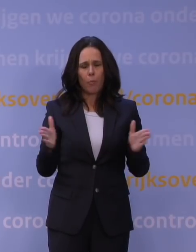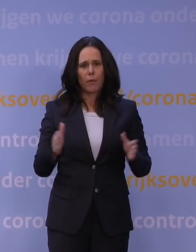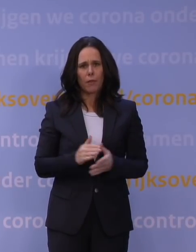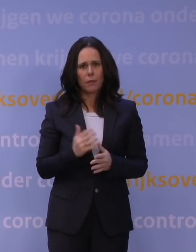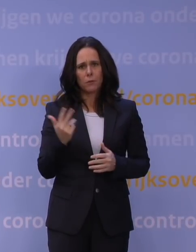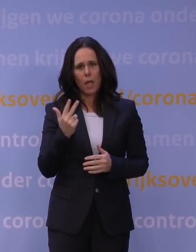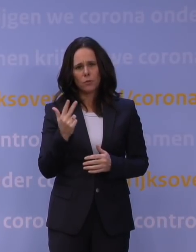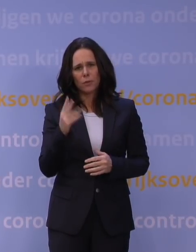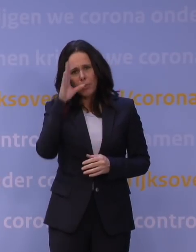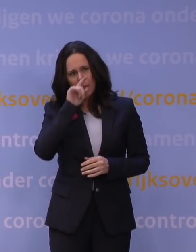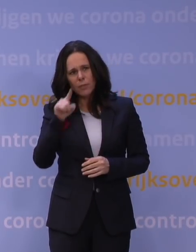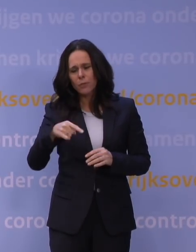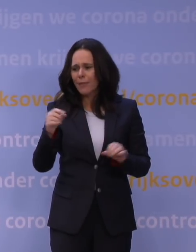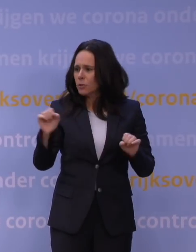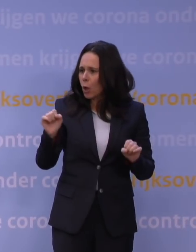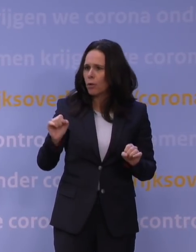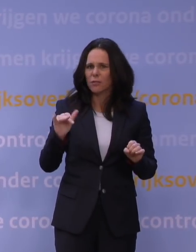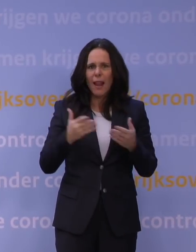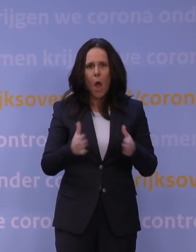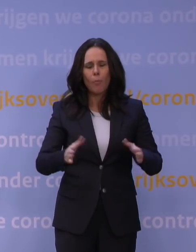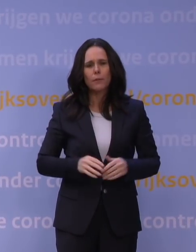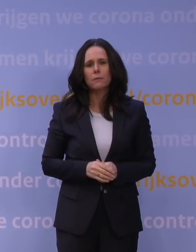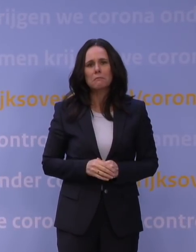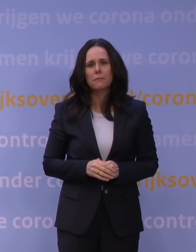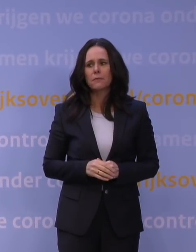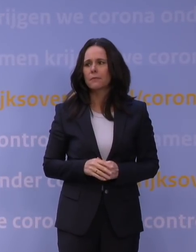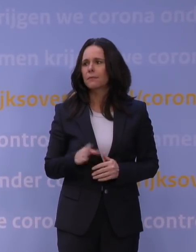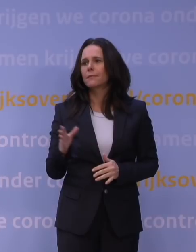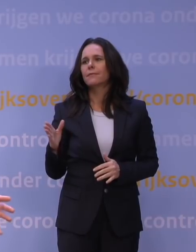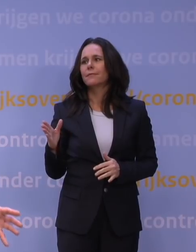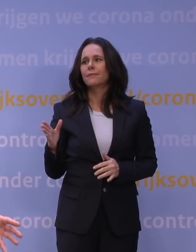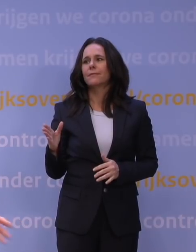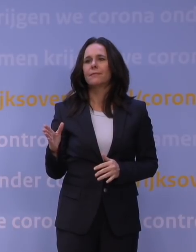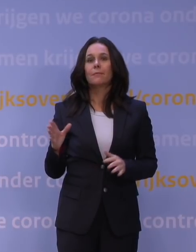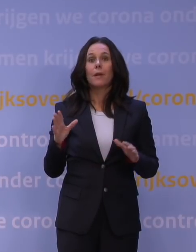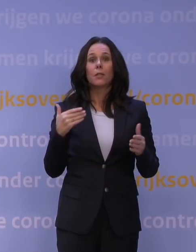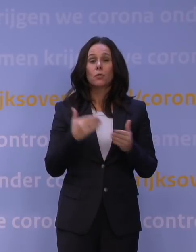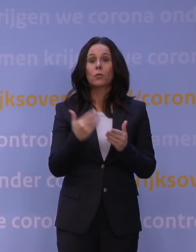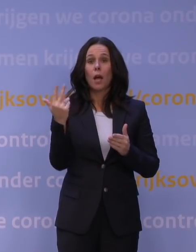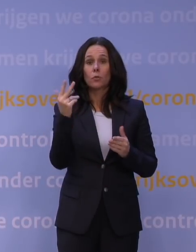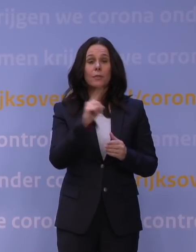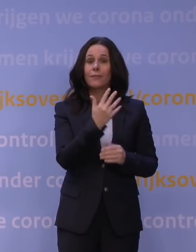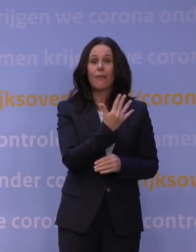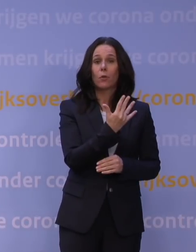Snapt u? Dan wordt het toch drukker in de uren dat ze wel open zijn? Maar dat doen ze niet, daarom tot acht uur en niet tot vijf uur, juist om dat te voorkomen.